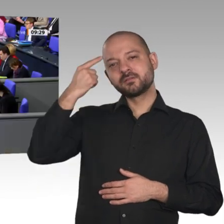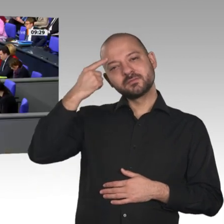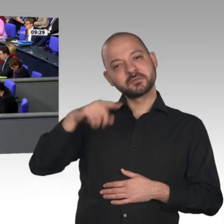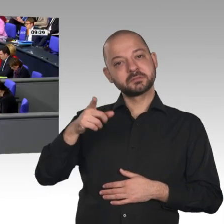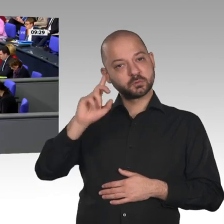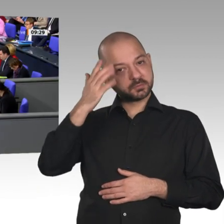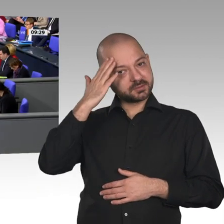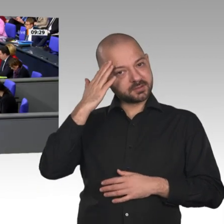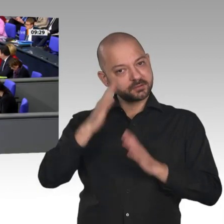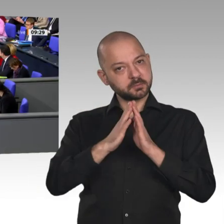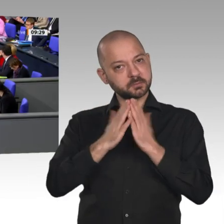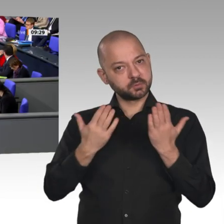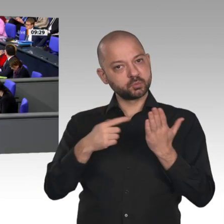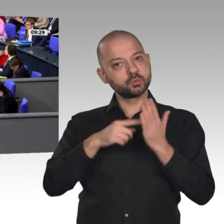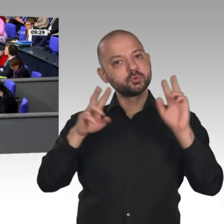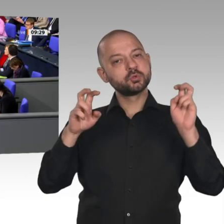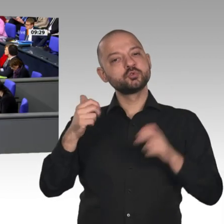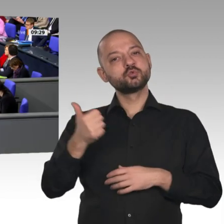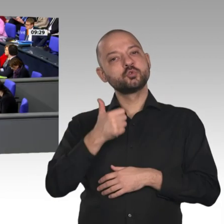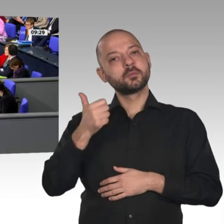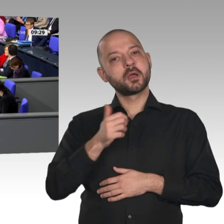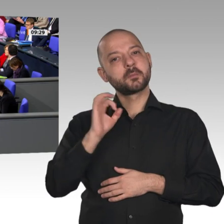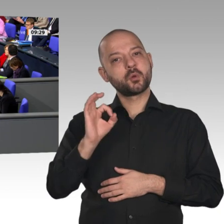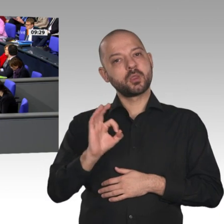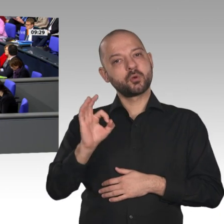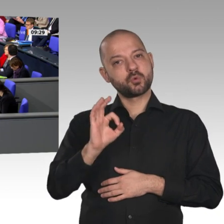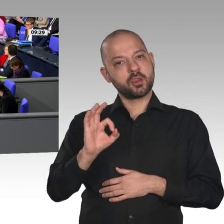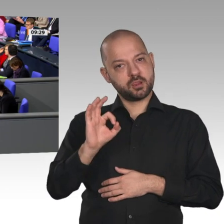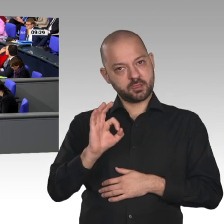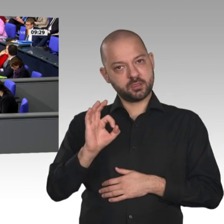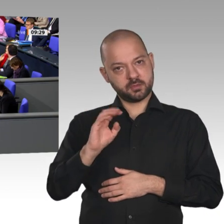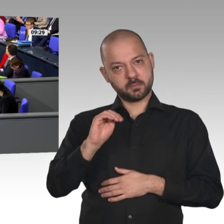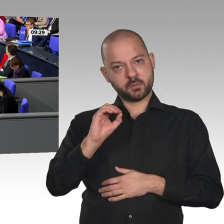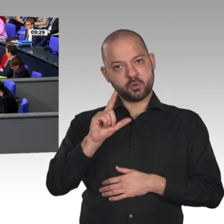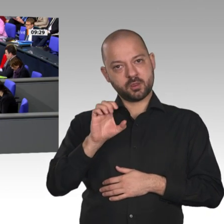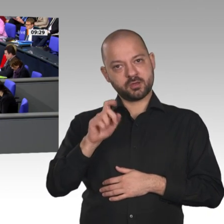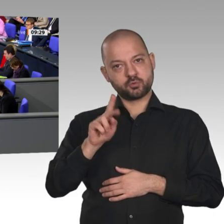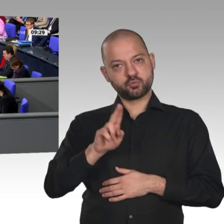und über die Sozialpolitik der Vergangenheit jetzt auch noch ein Buch über die Technologiepolitik der Zukunft findet. Vielen Dank.